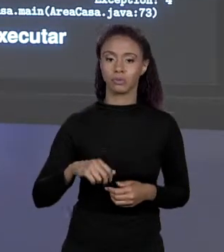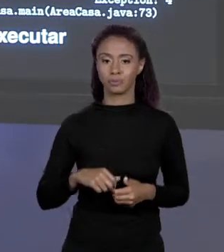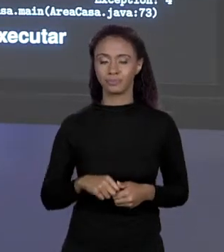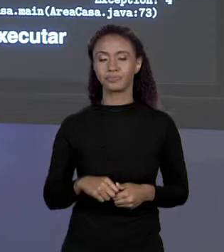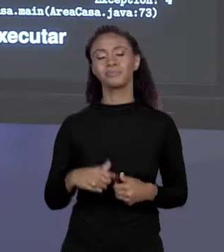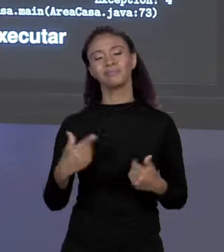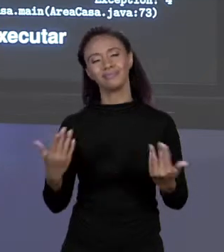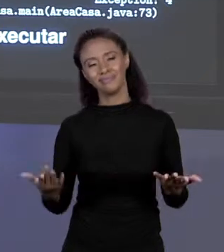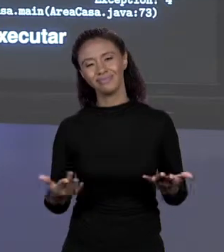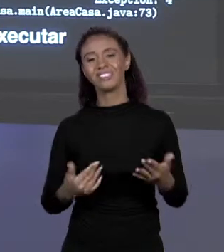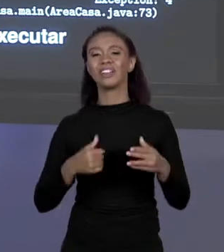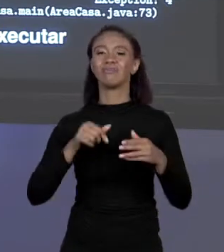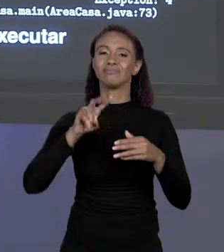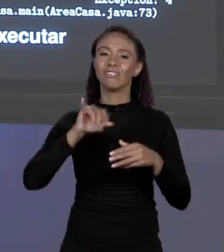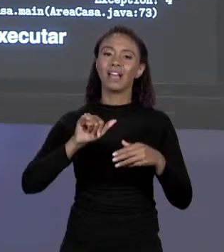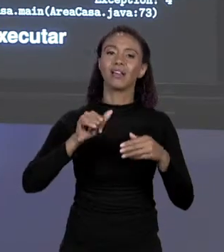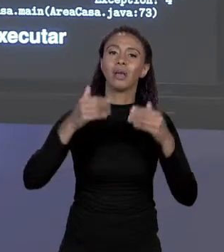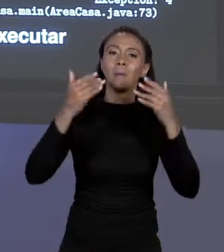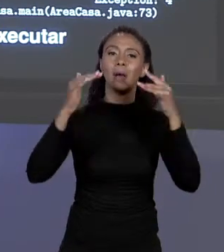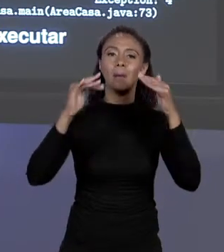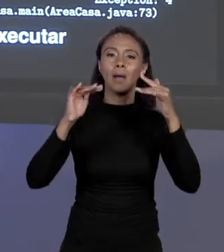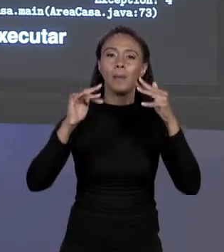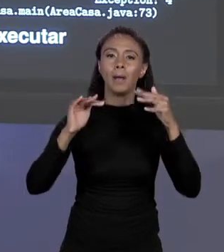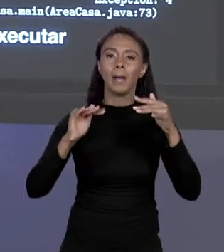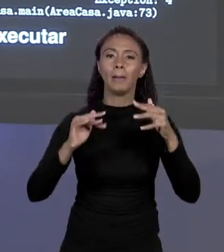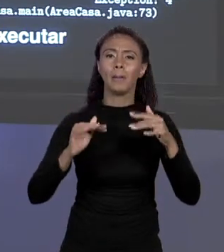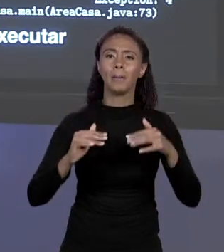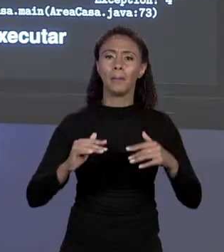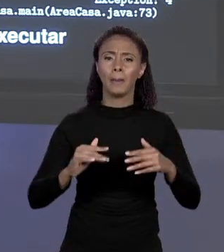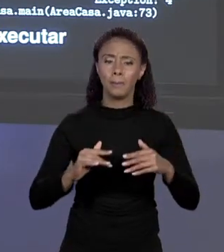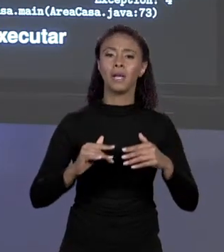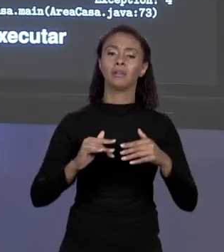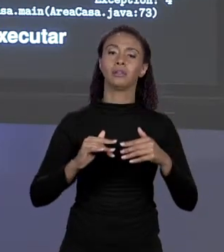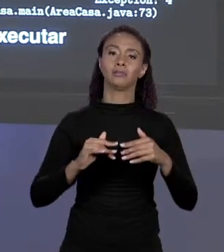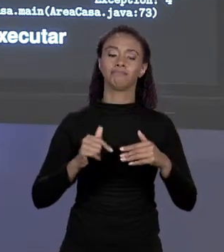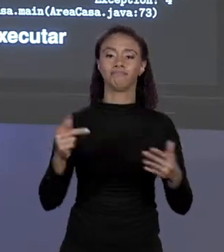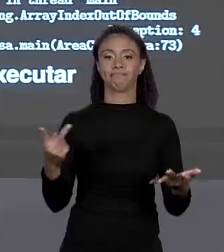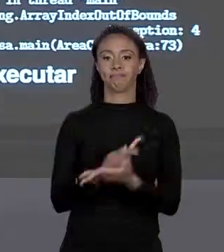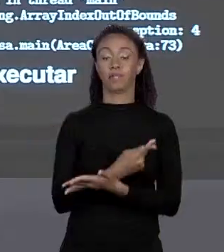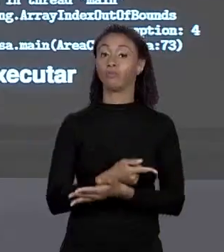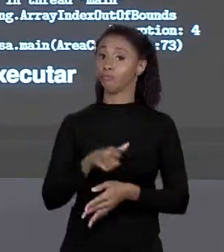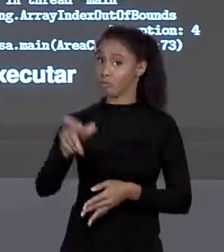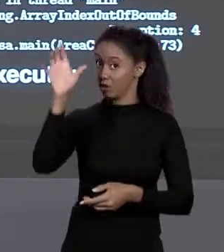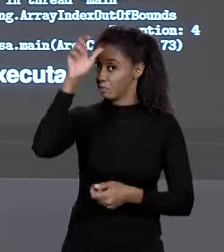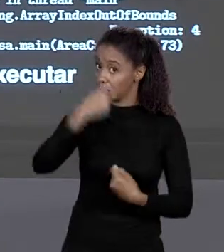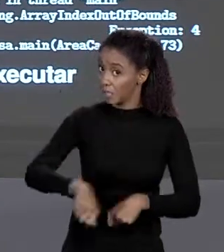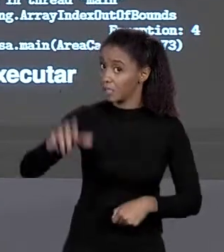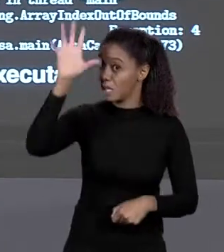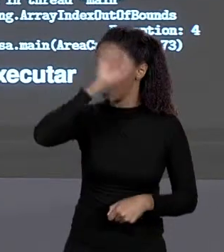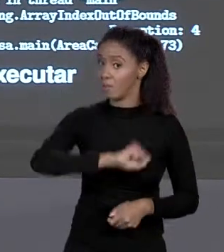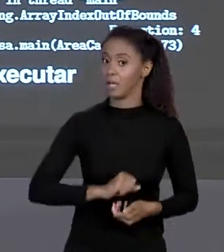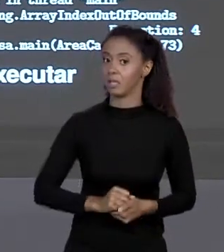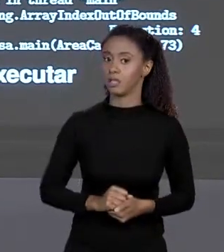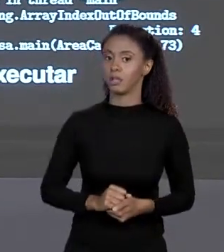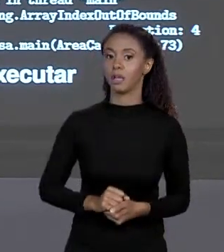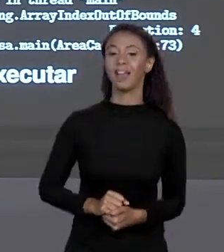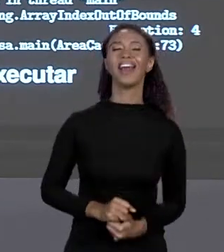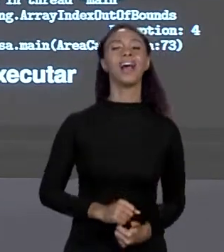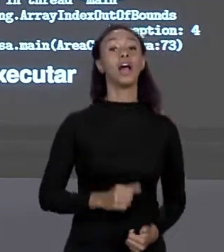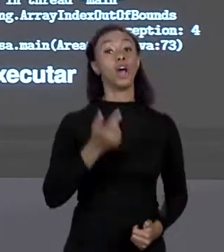MAIN JAVA LANG ARRAY INDER BOUNDS EXCEPTION", VAI GERAR ERRO, APRENDAM ISSO DAQUI. É RUIM PRA VER AS MENSAGENS DO COMPILADOR. COMPILADOR ESTÁ AÍ